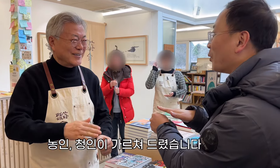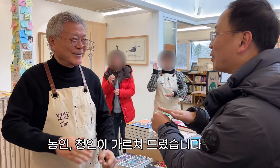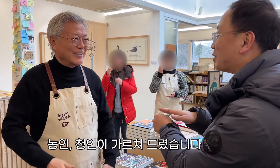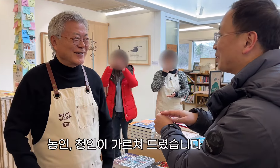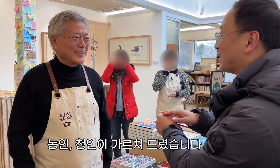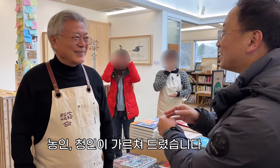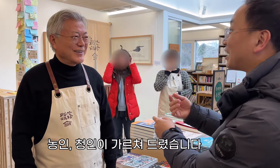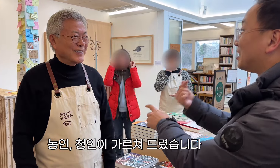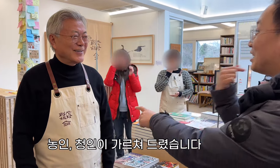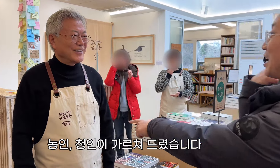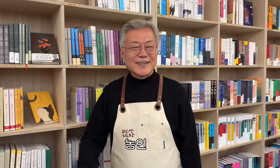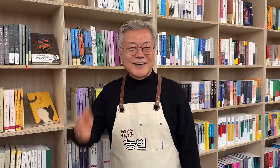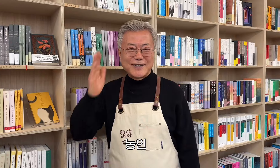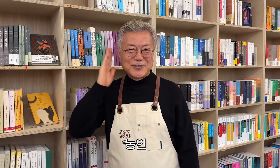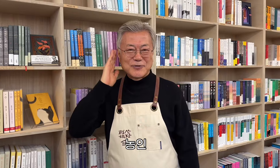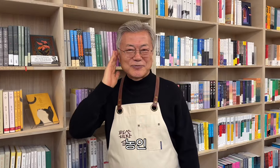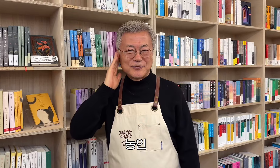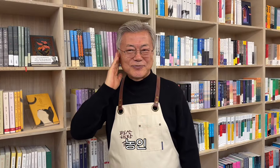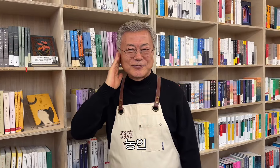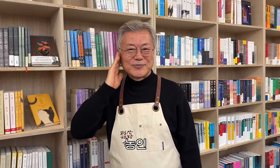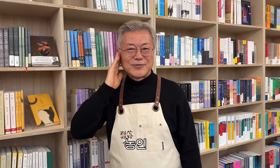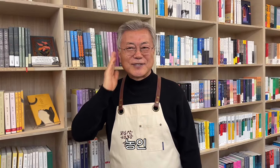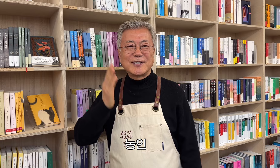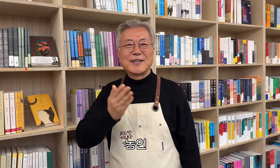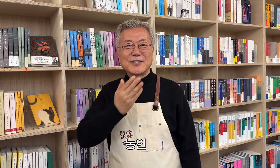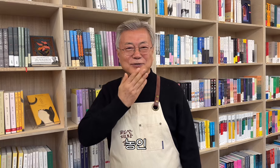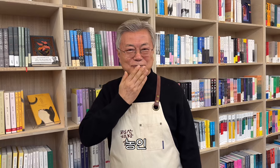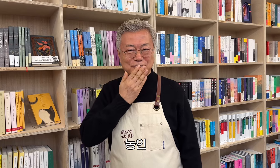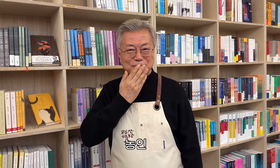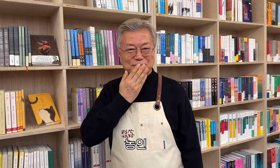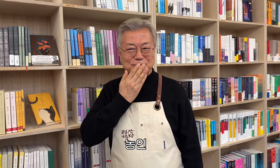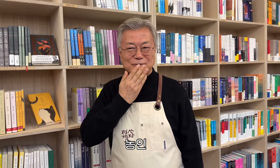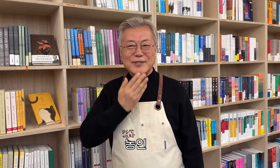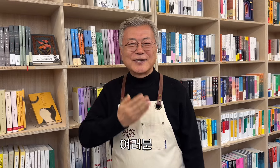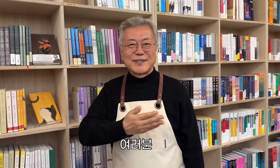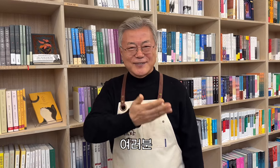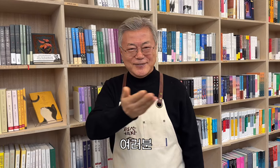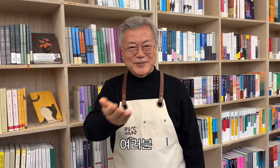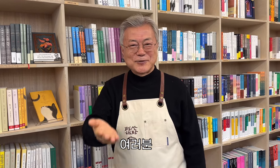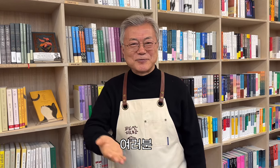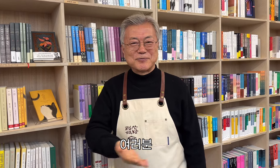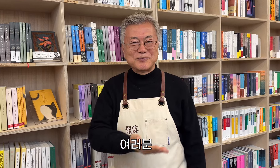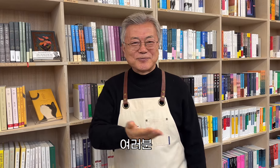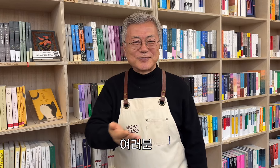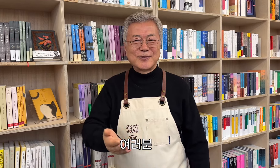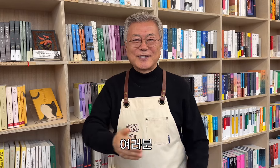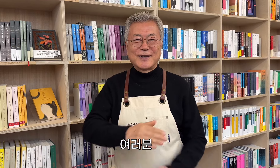농인, 청인이 가르쳐 드렸습니다 농인 여러분